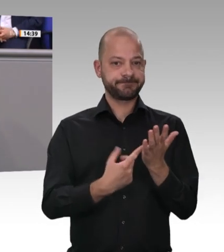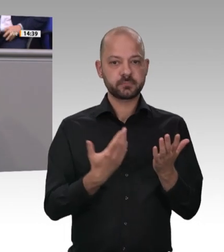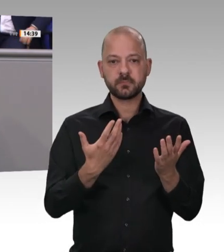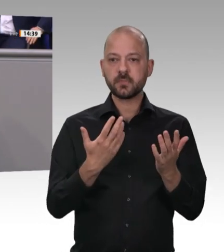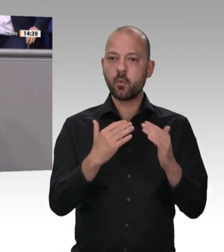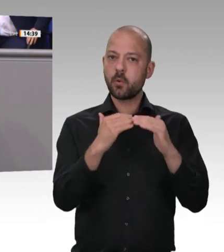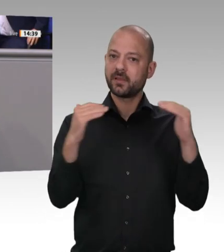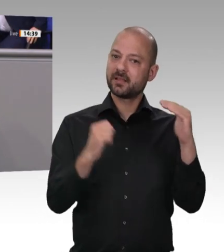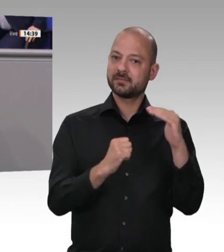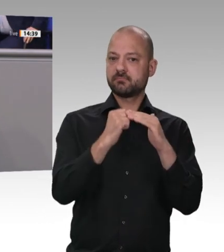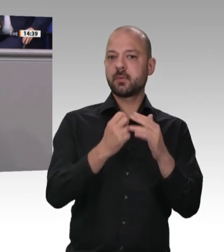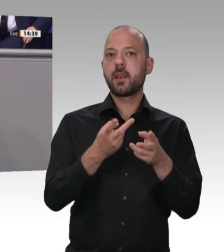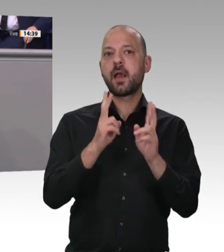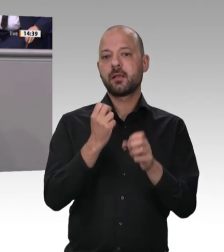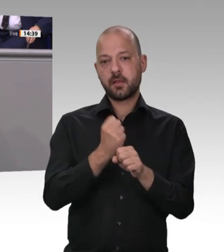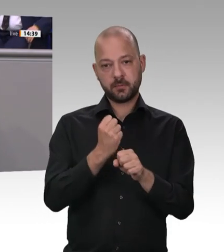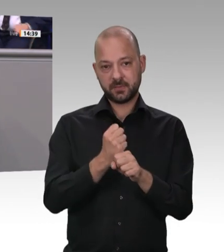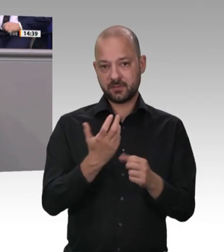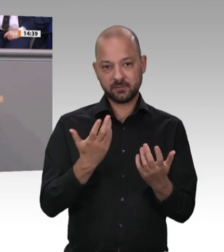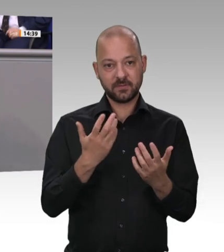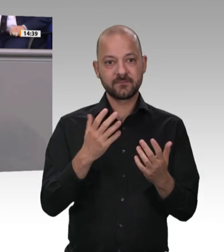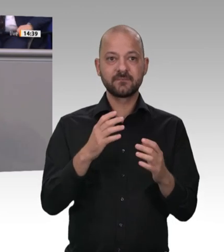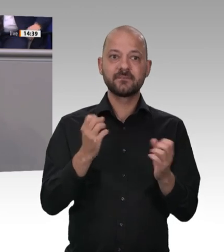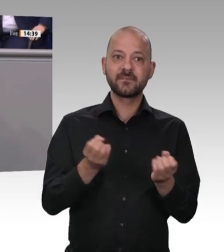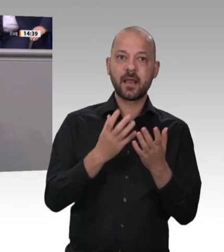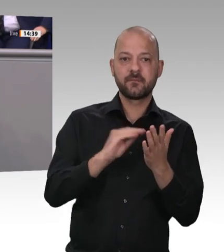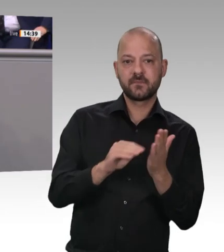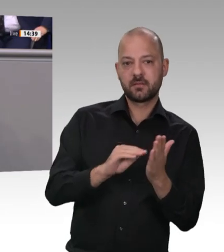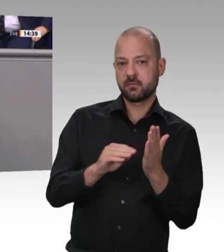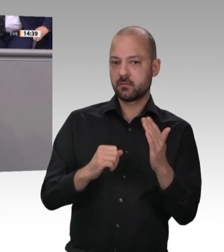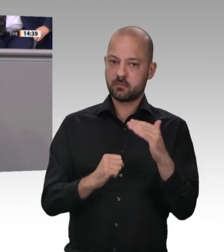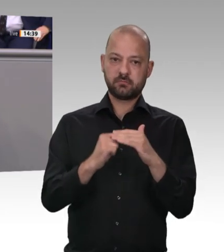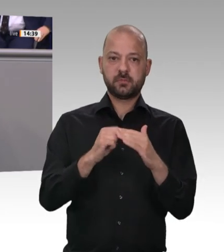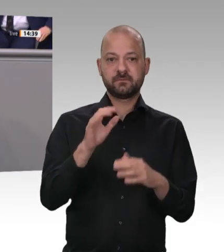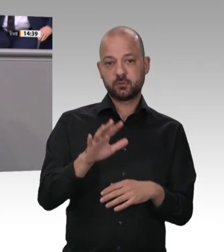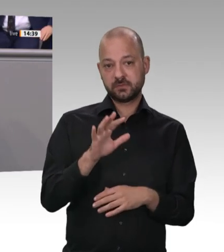von Arbeitsund Gesundheitsschutz Klassenkampfparolen zu verbreiten. Ihre weiteren Forderungen